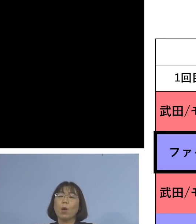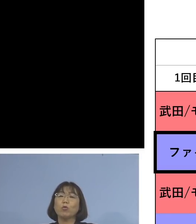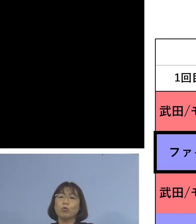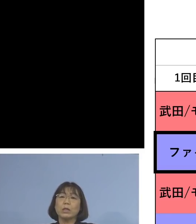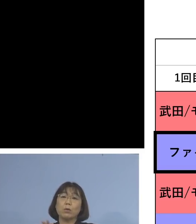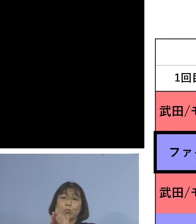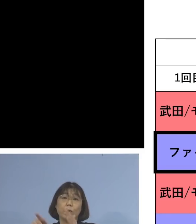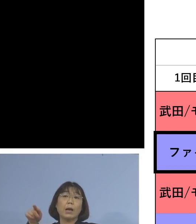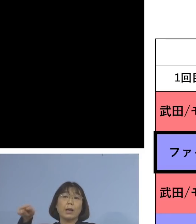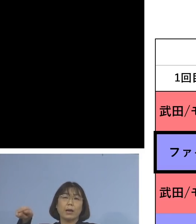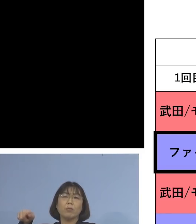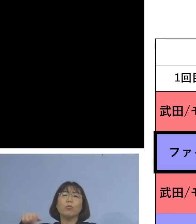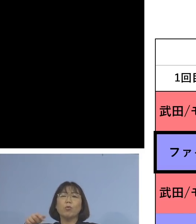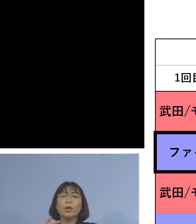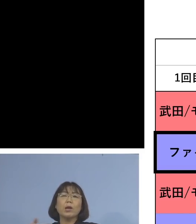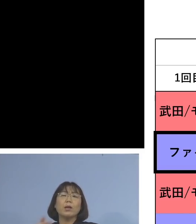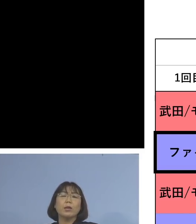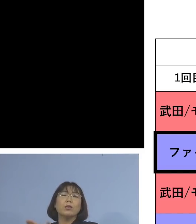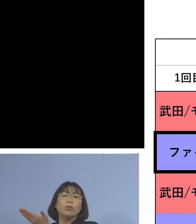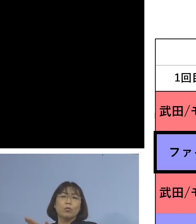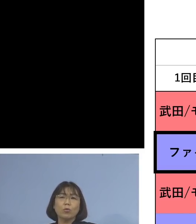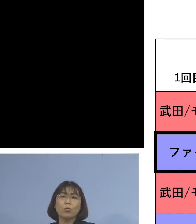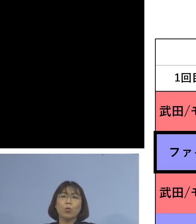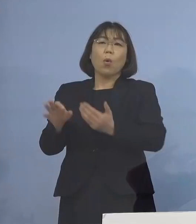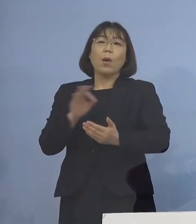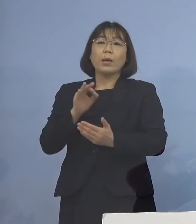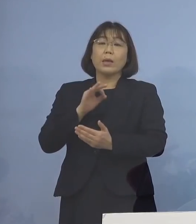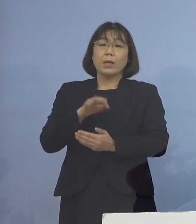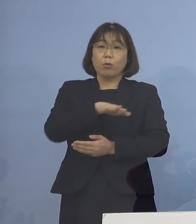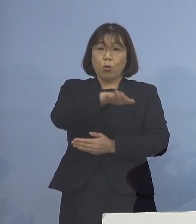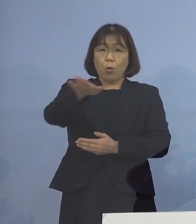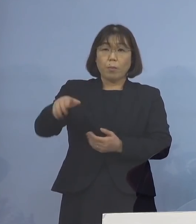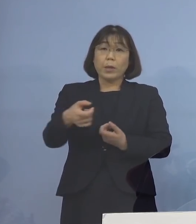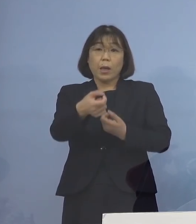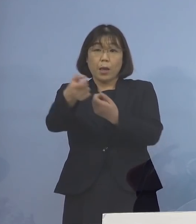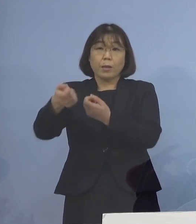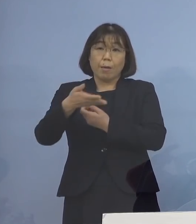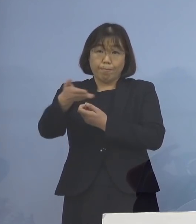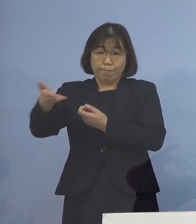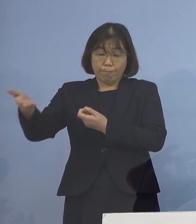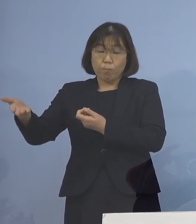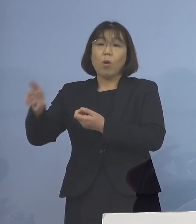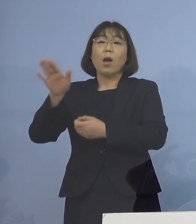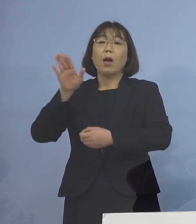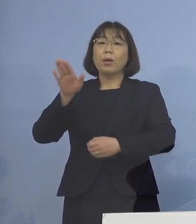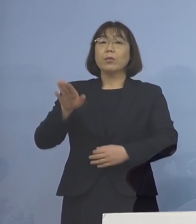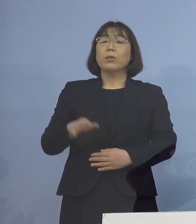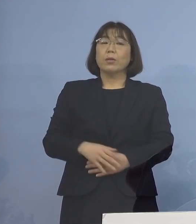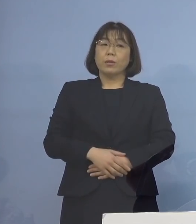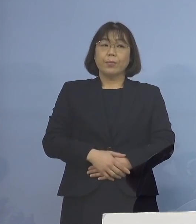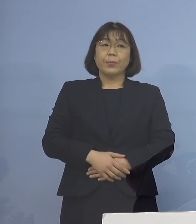そこでも資料として委員の皆様方に 共有されていたものでありますので